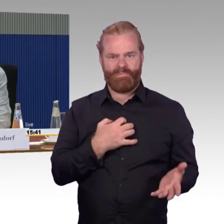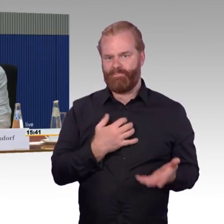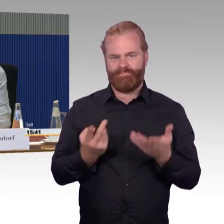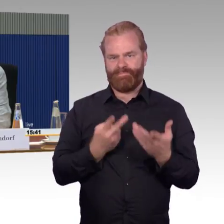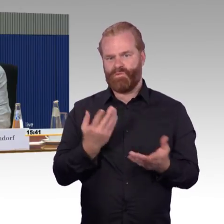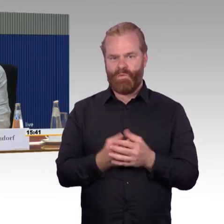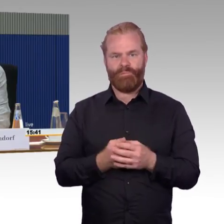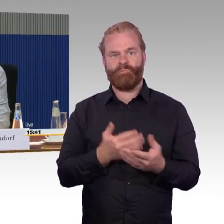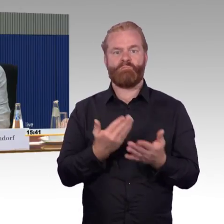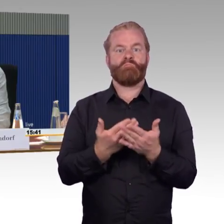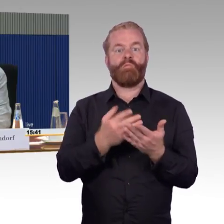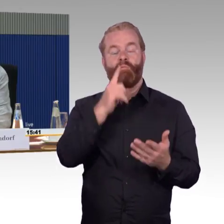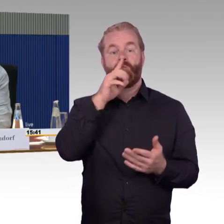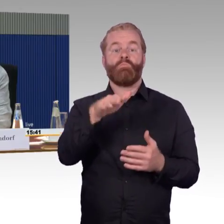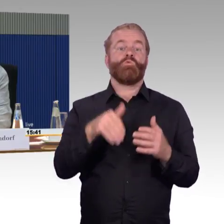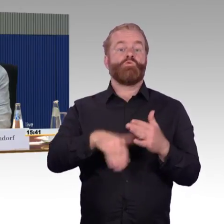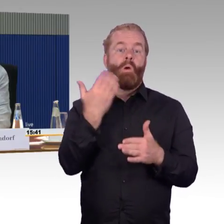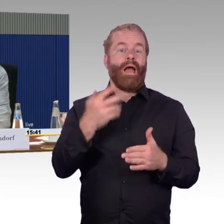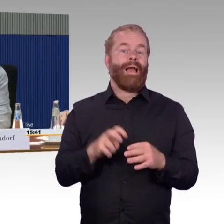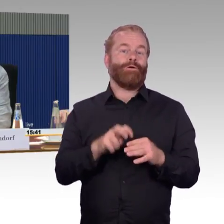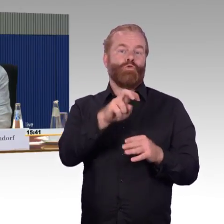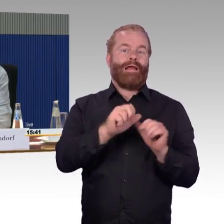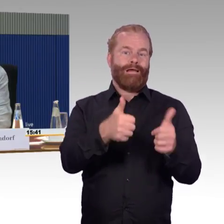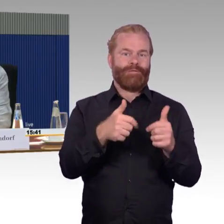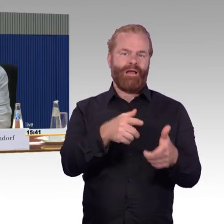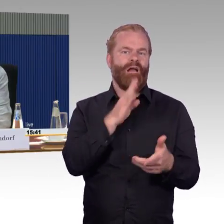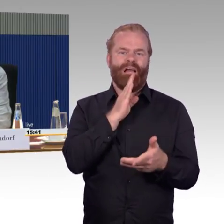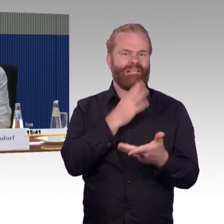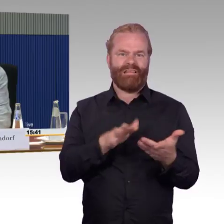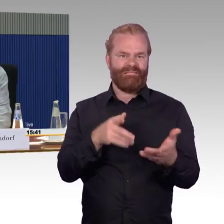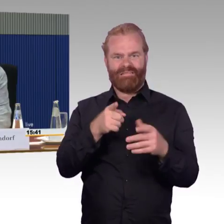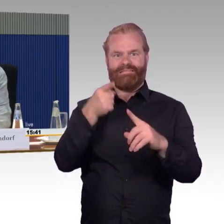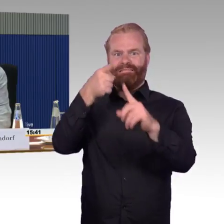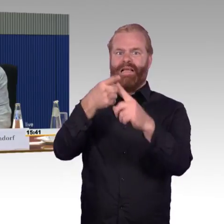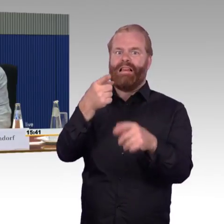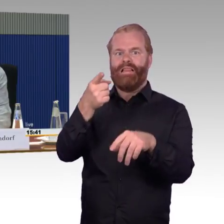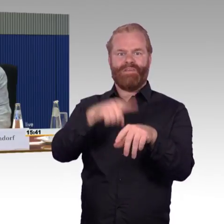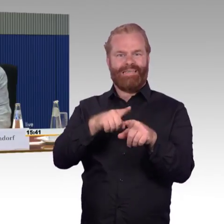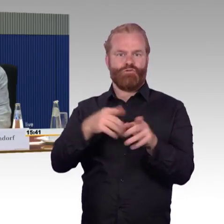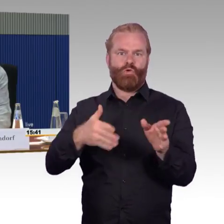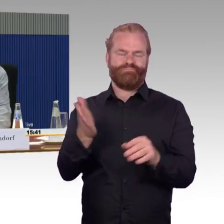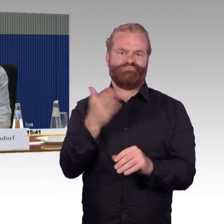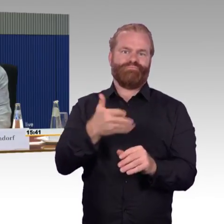das wissen wir ja auch schon zur Genüge, dass man in Hamburg und ähnlichen Bahnhöfen ja gar nicht mehr rein kommt pünktlich.